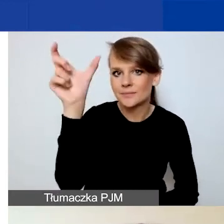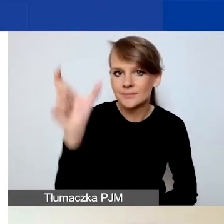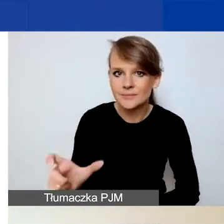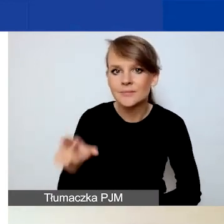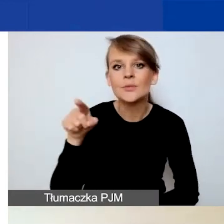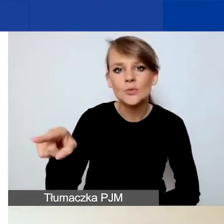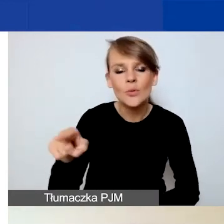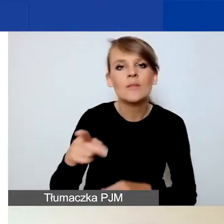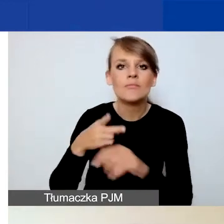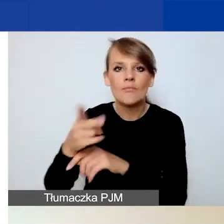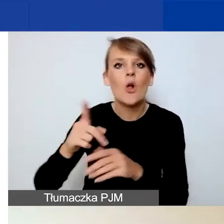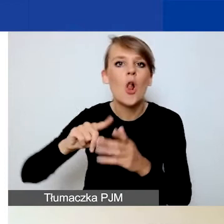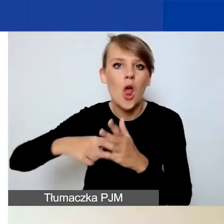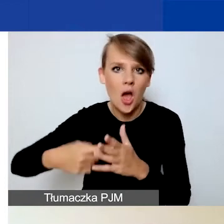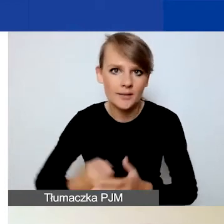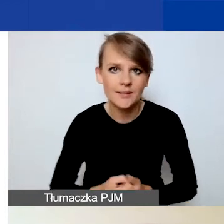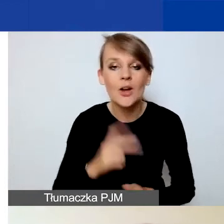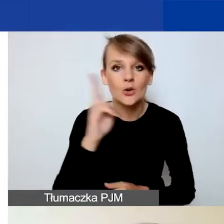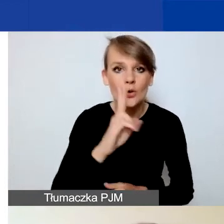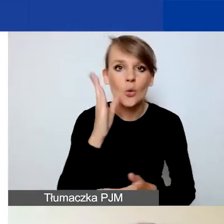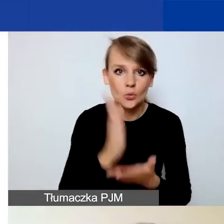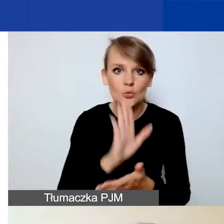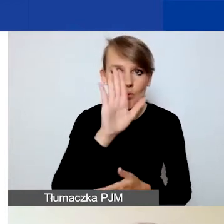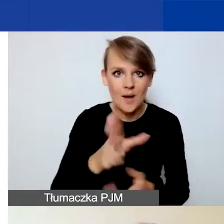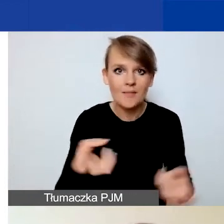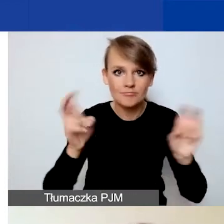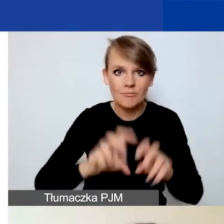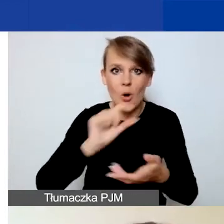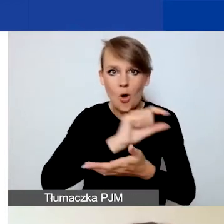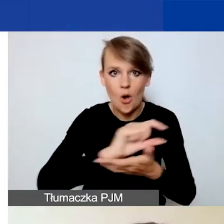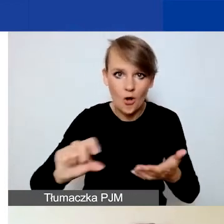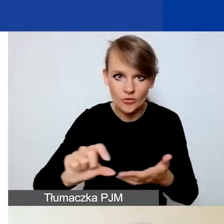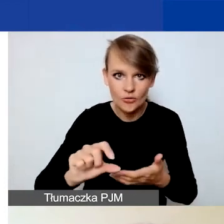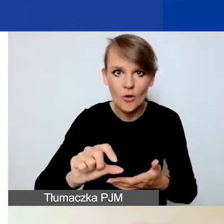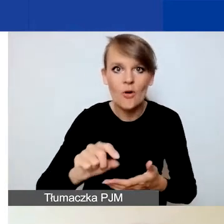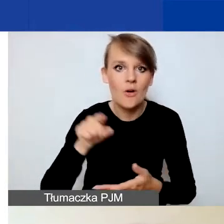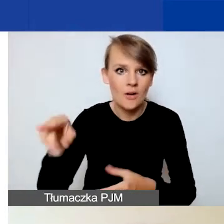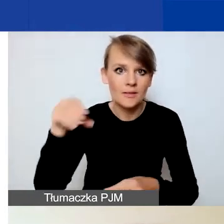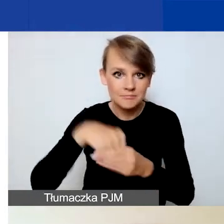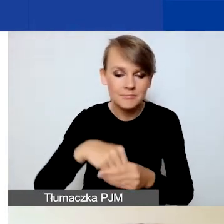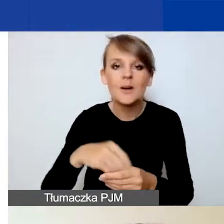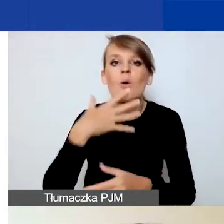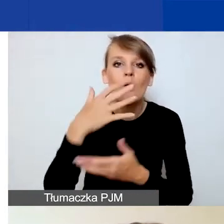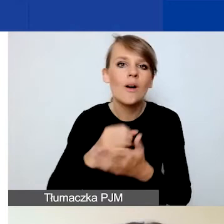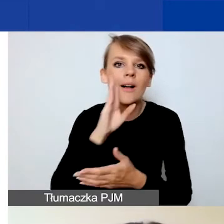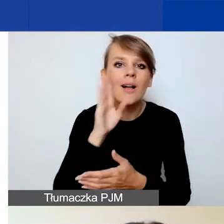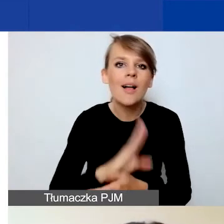Ci z państwa, którzy mają już założone konto w tym Generatorze, korzystają z tego samego loginu i hasła.